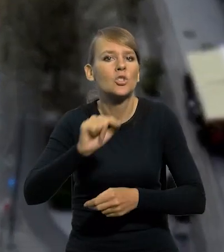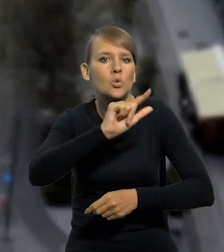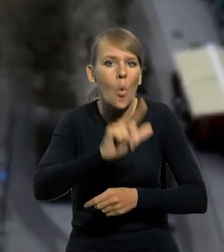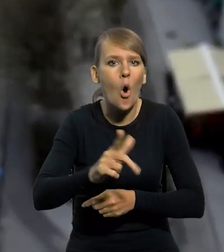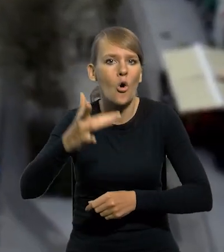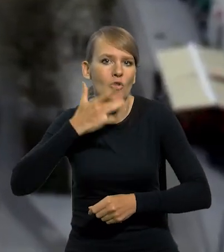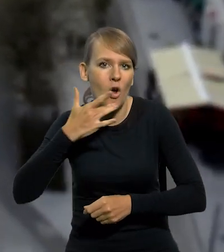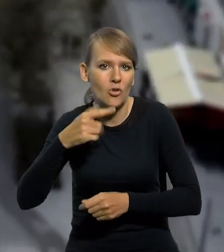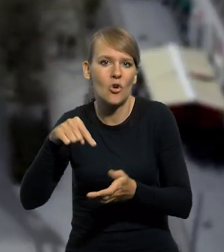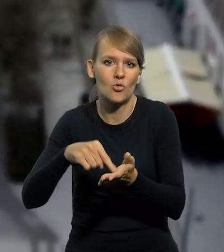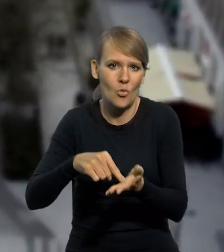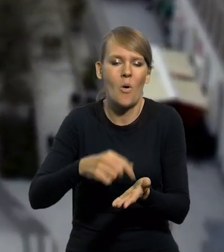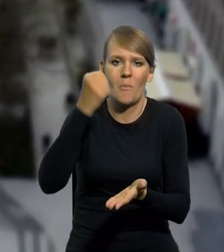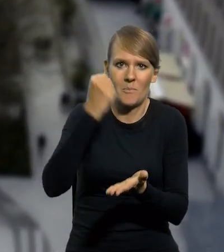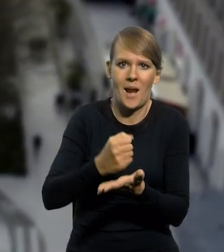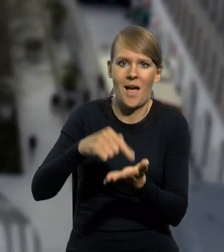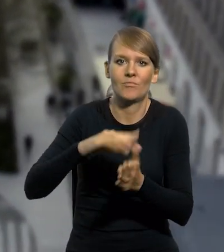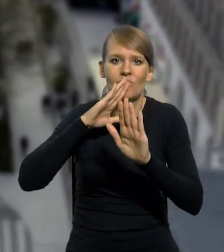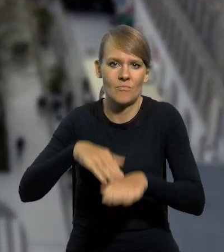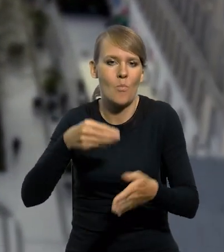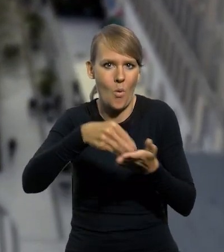jako prawnych środków płatniczych na obszarze Polski.